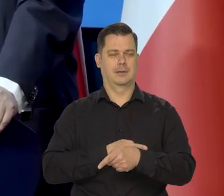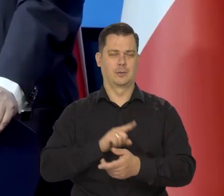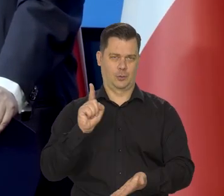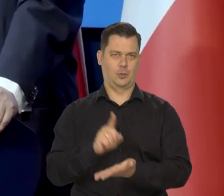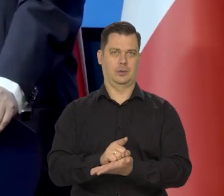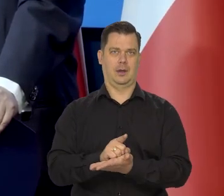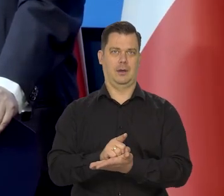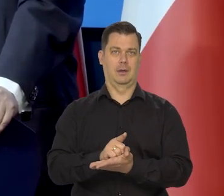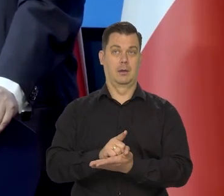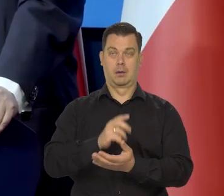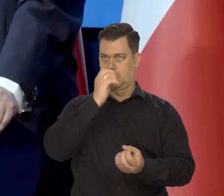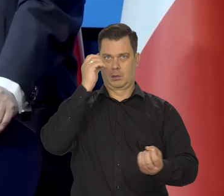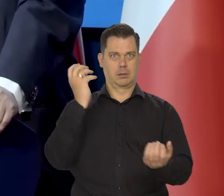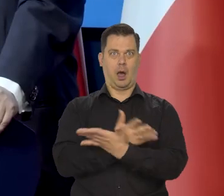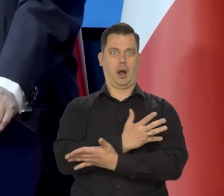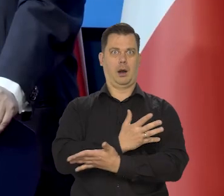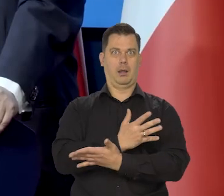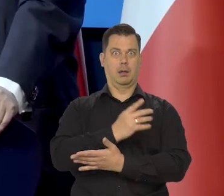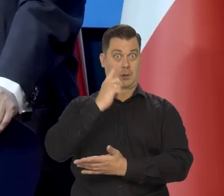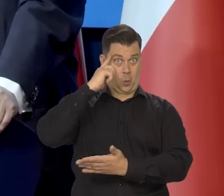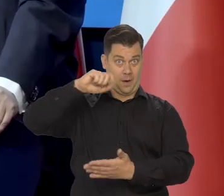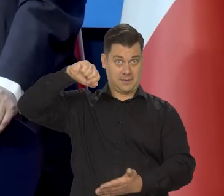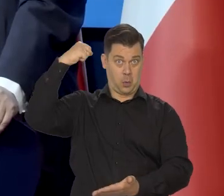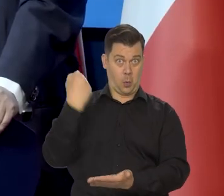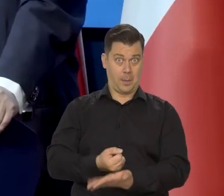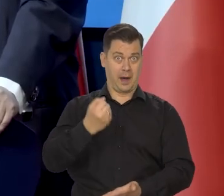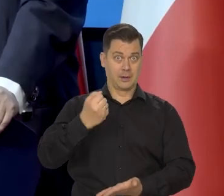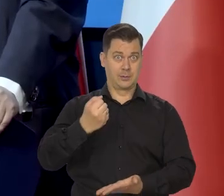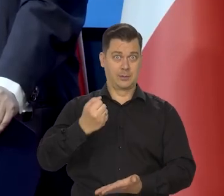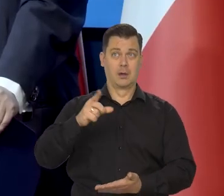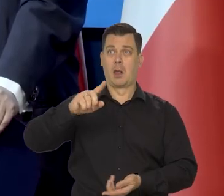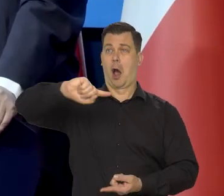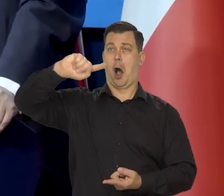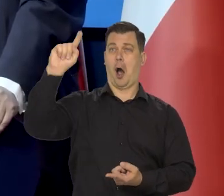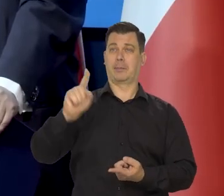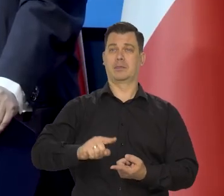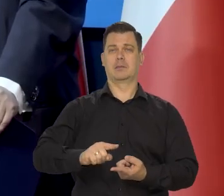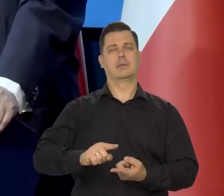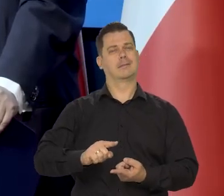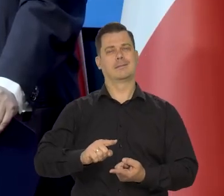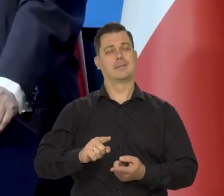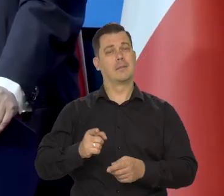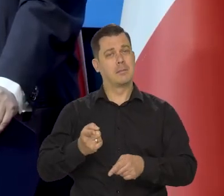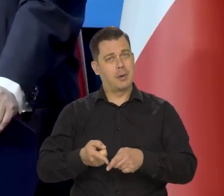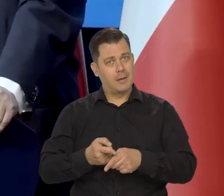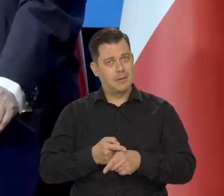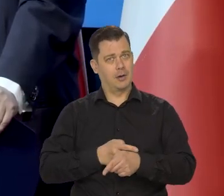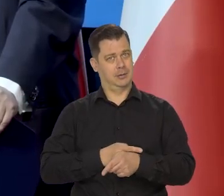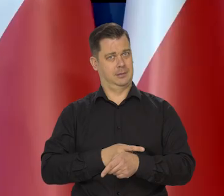A nie spadając na głowę ze schodów. Tylko schodząc ze schodów stopień po stopniu.